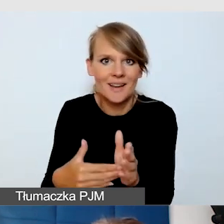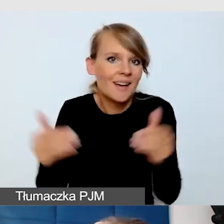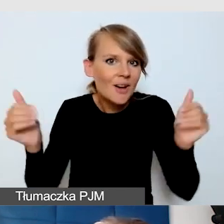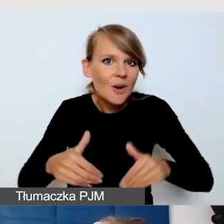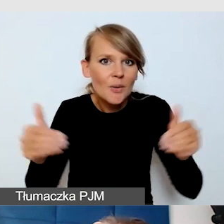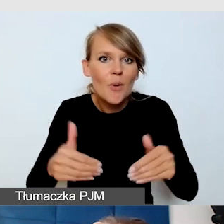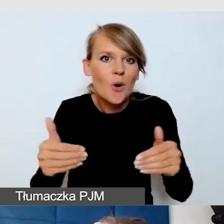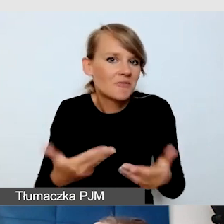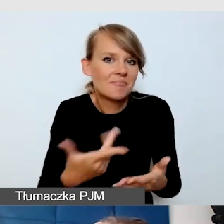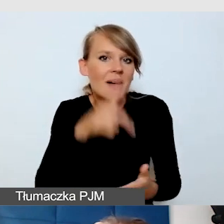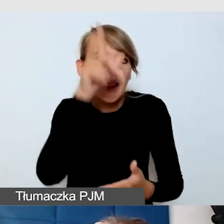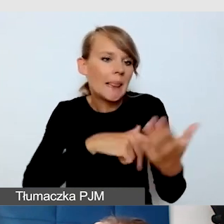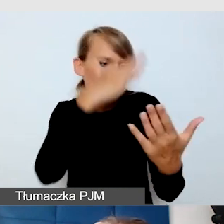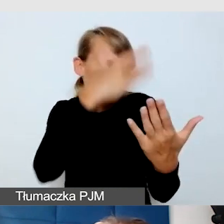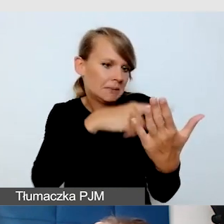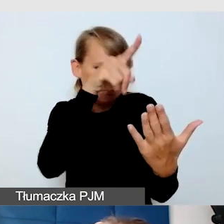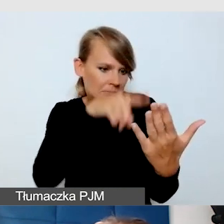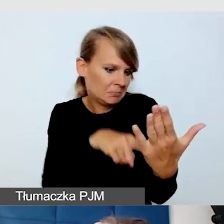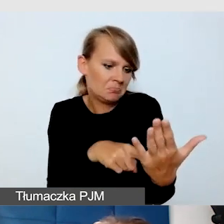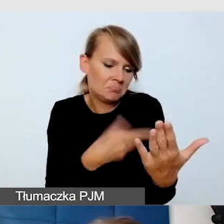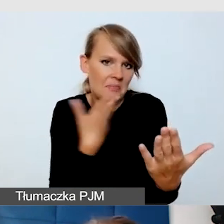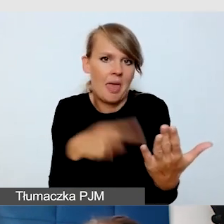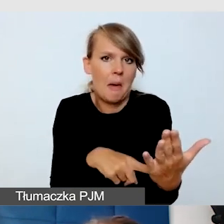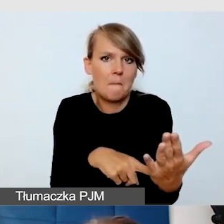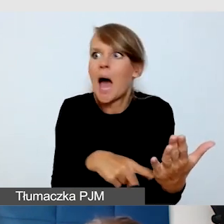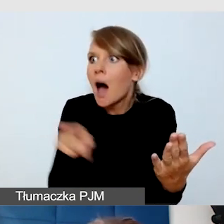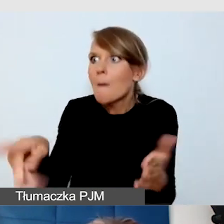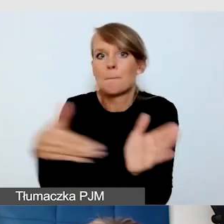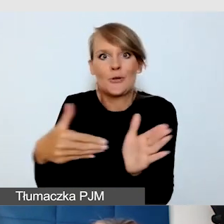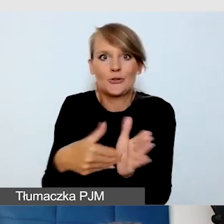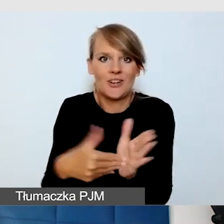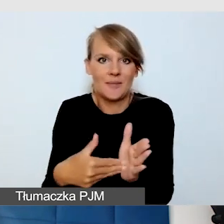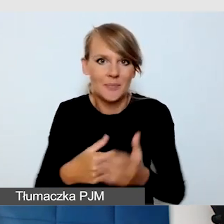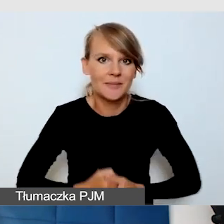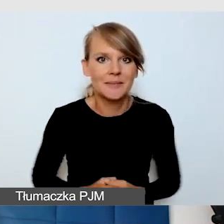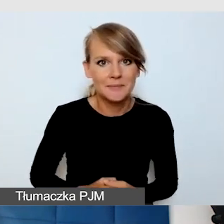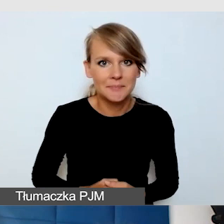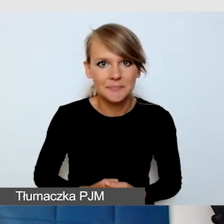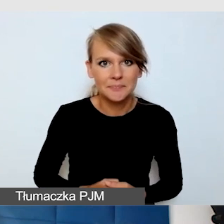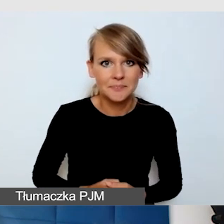której nie ma na liście kontrolnej, a jednak jest wśród naszych odbiorców.